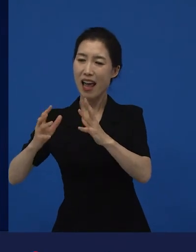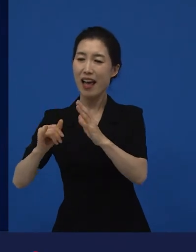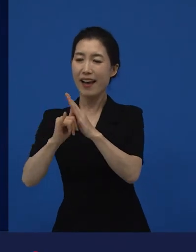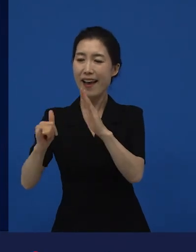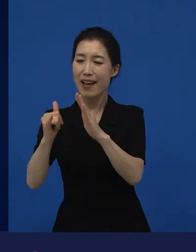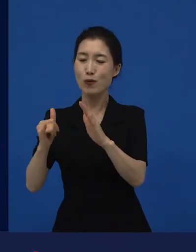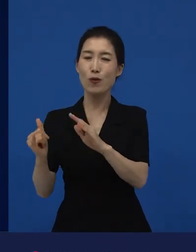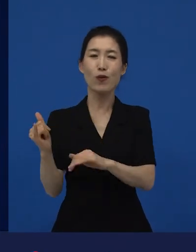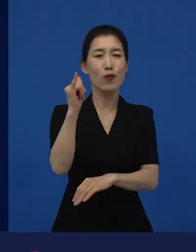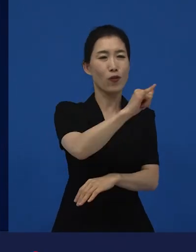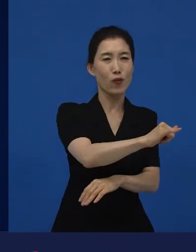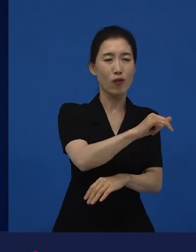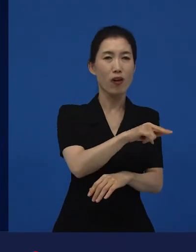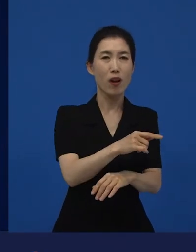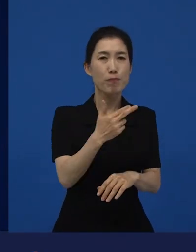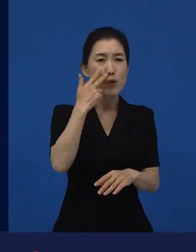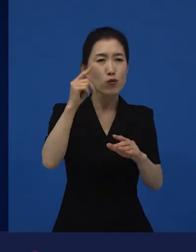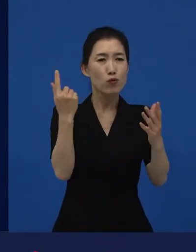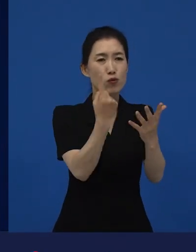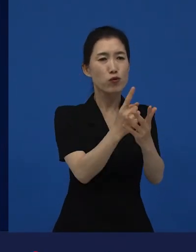살아남기 위해서 범죄와 연결됐던